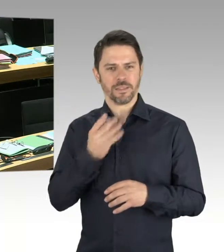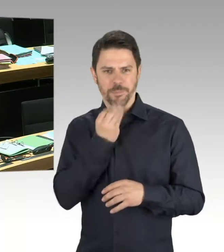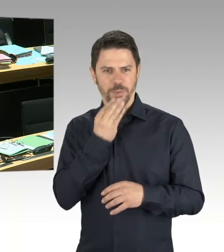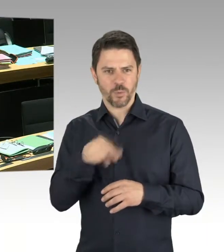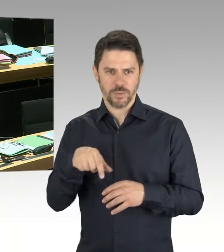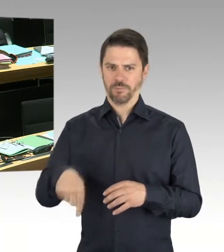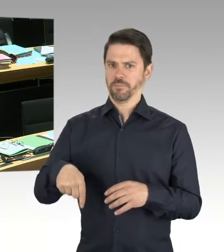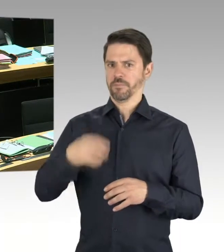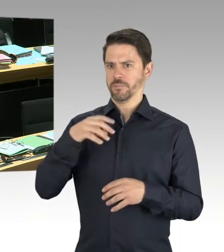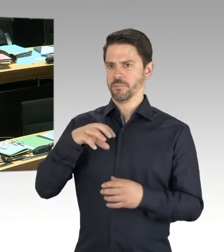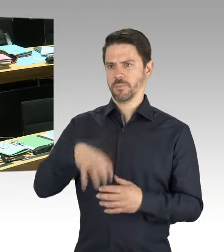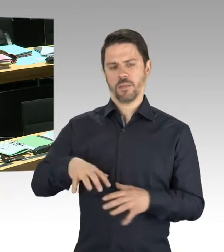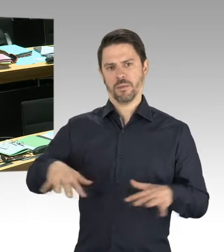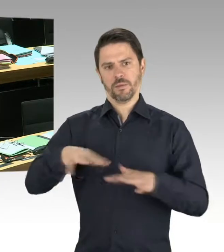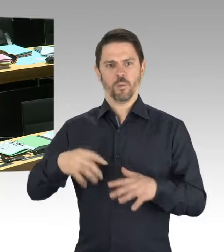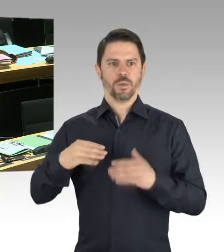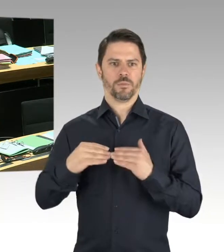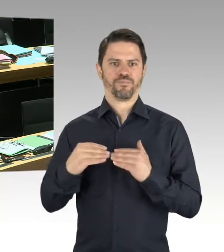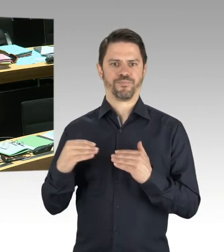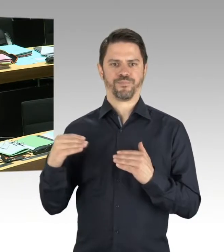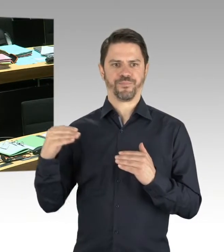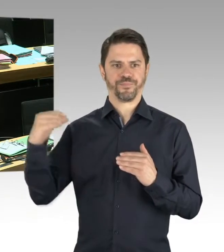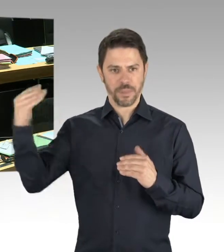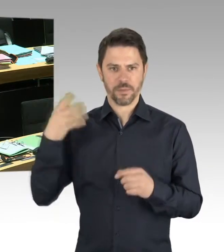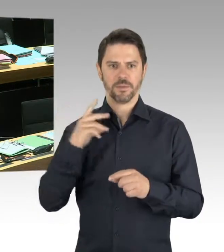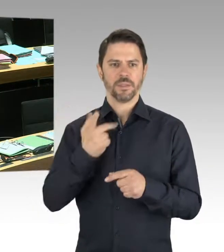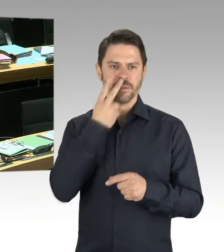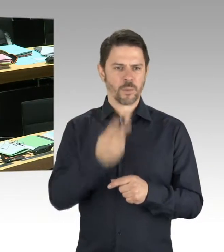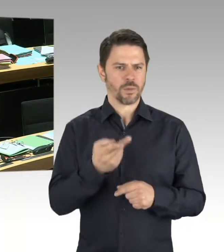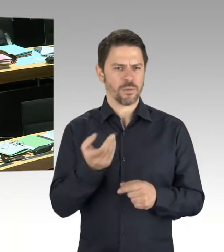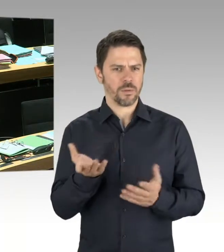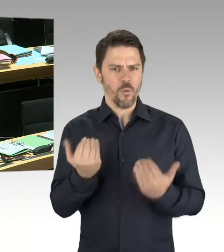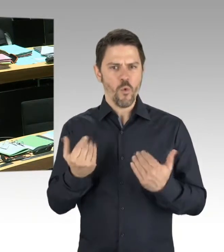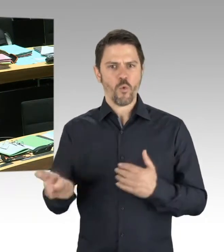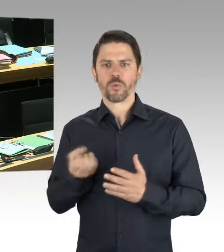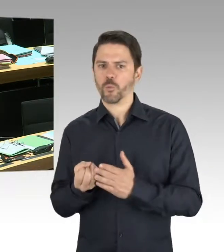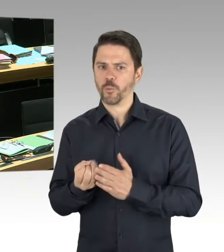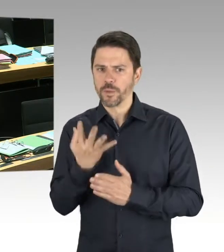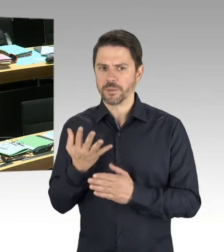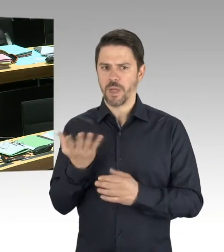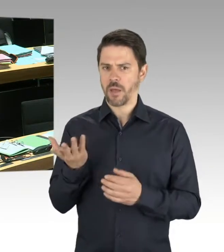dass wir im Verfassungsschutzbericht 2017 ein Extra-Kapitel hatten. Das genau zu differenzieren